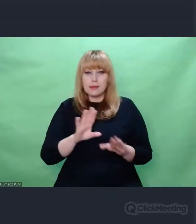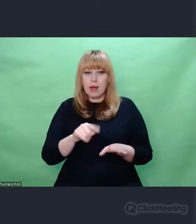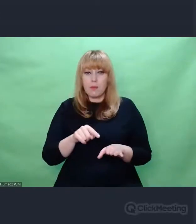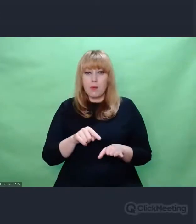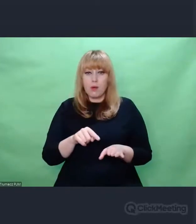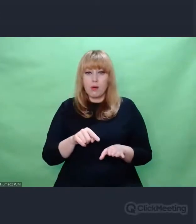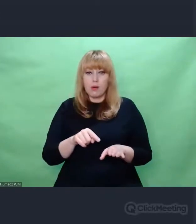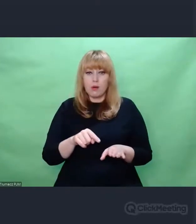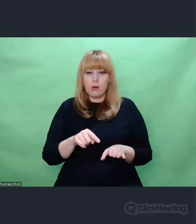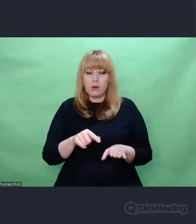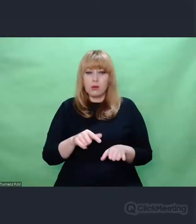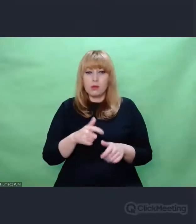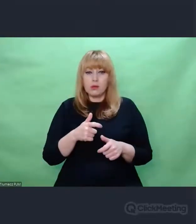był sensem całych moich poszukiwań enigmowych.